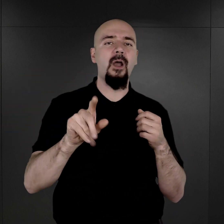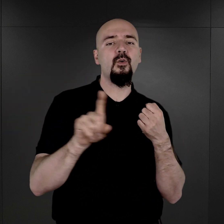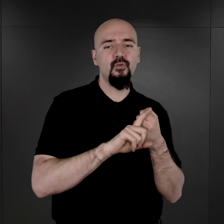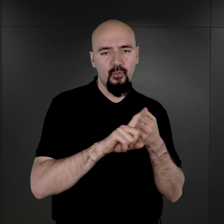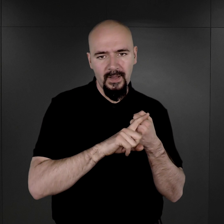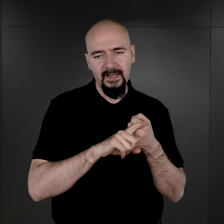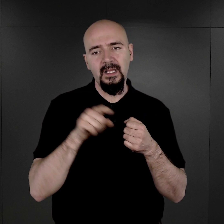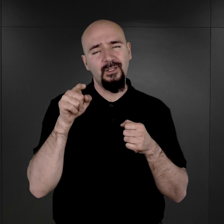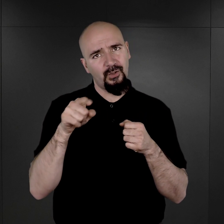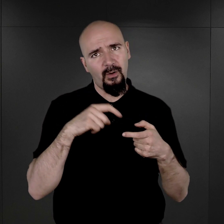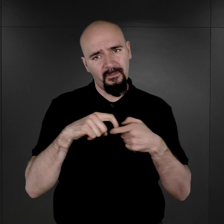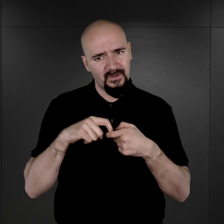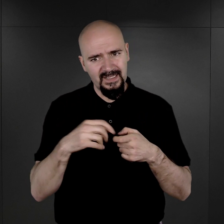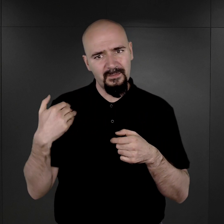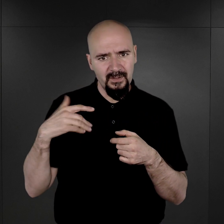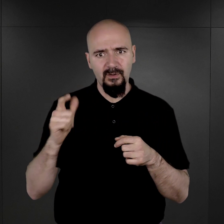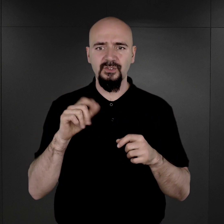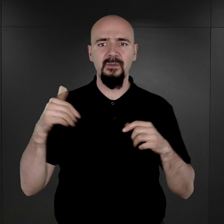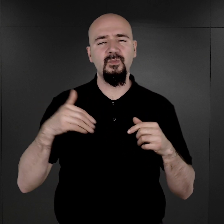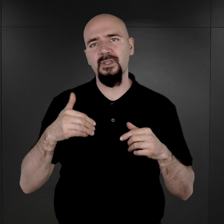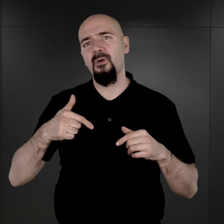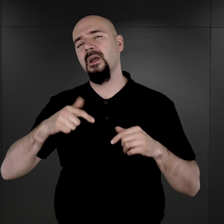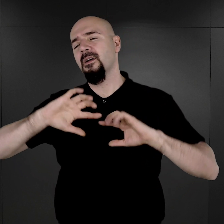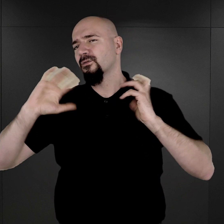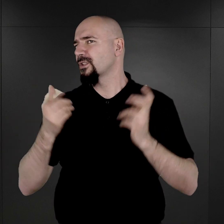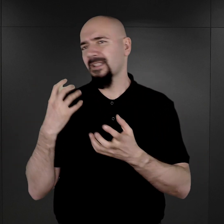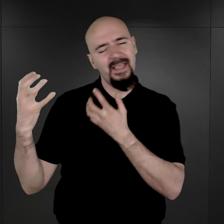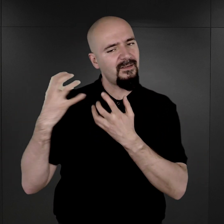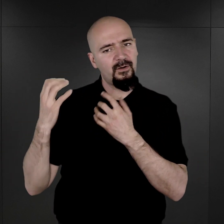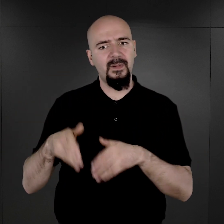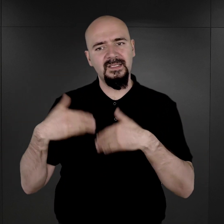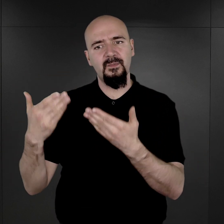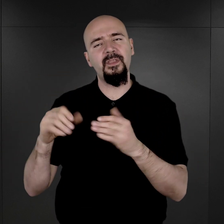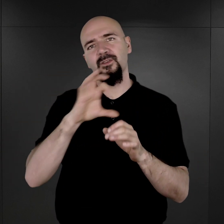wiązało się to oczywiście z tym, że musiał wszystkie swoje dane podać do specjalnego formularza,